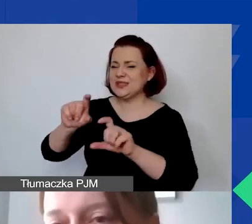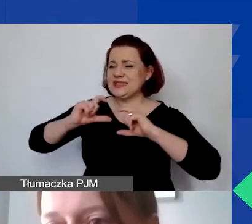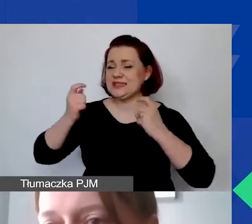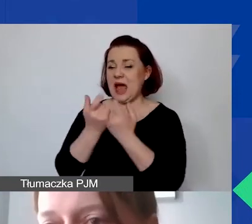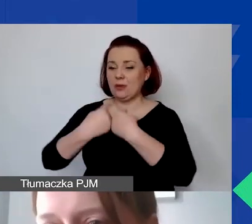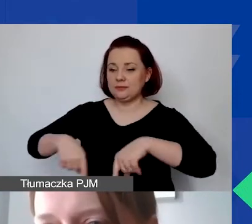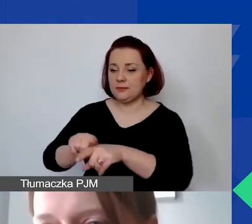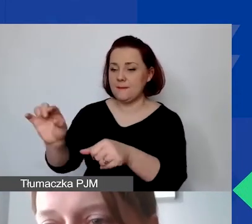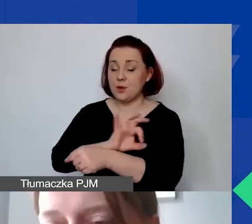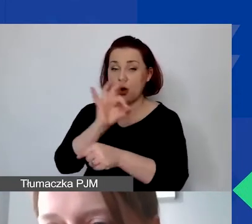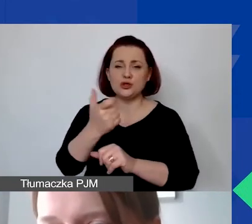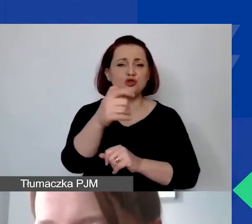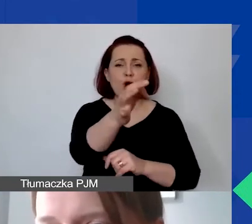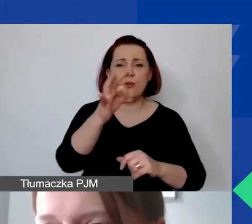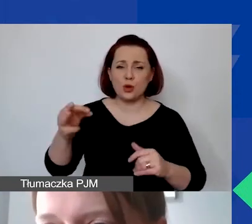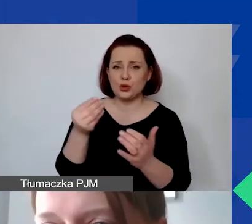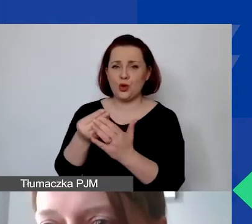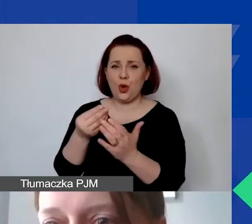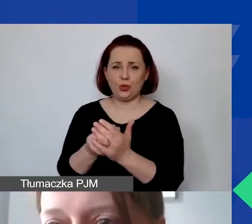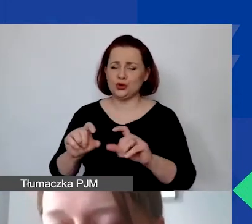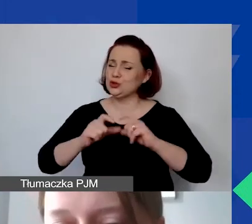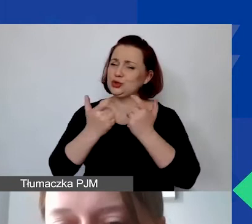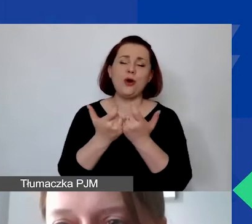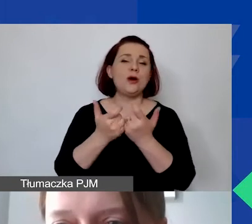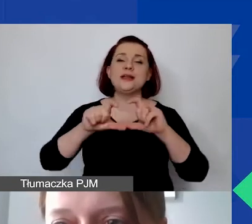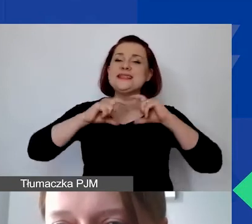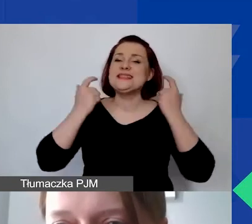czyli 100% budżetu przeznaczonego na realizację projektu